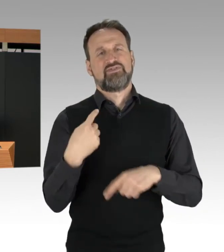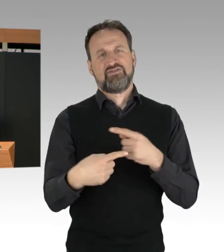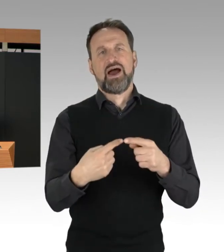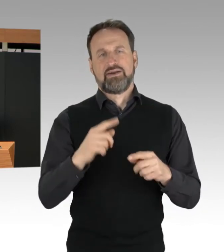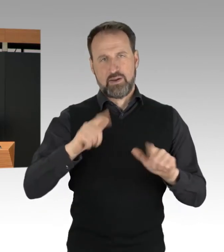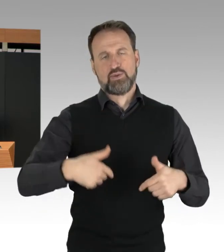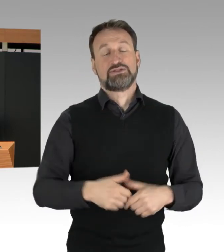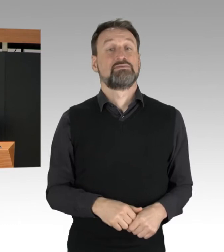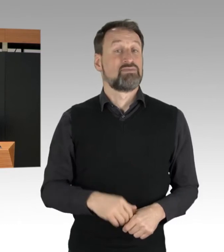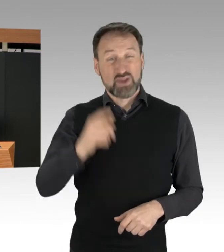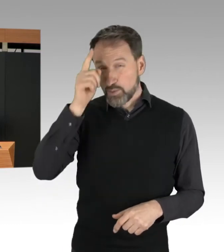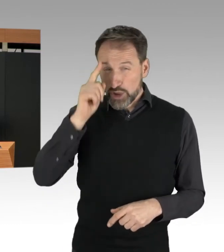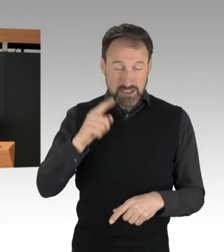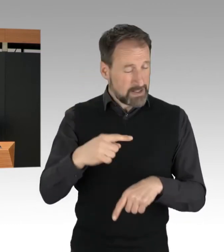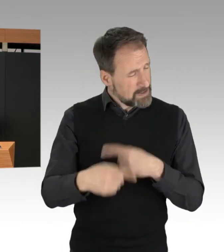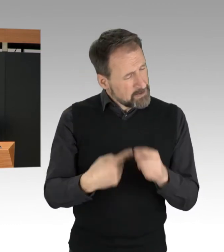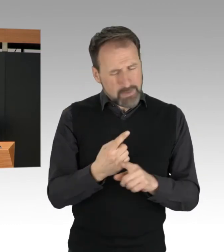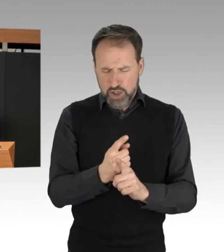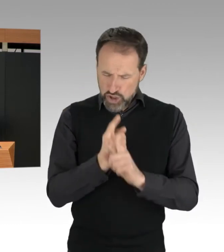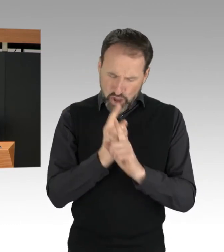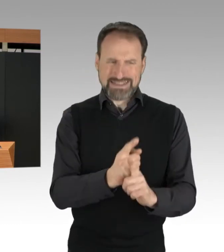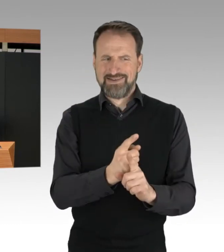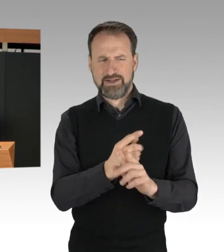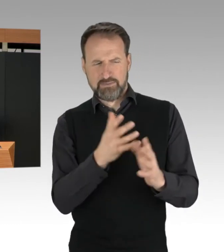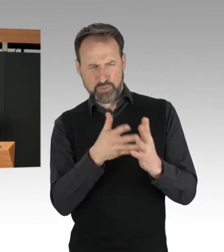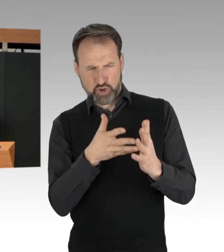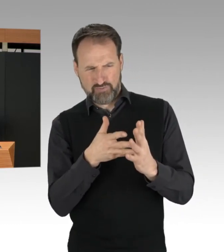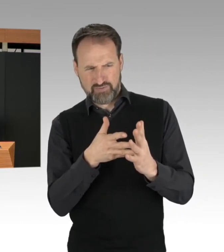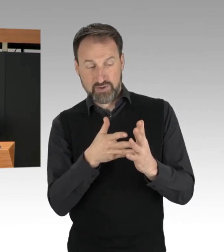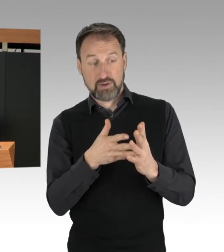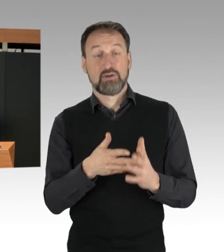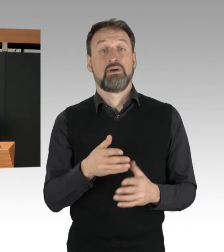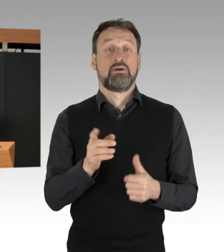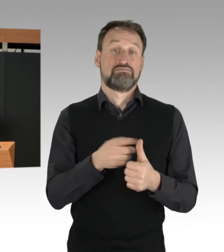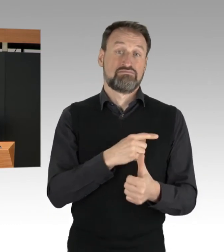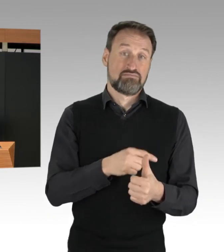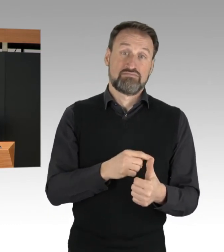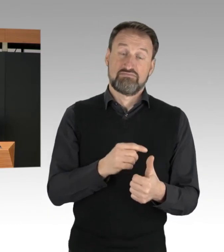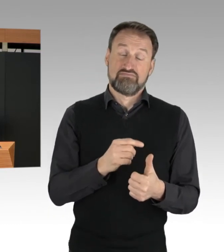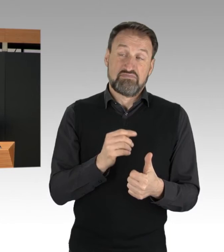ob zur Gefahrenabwehr Freiheitsentziehungen möglich sind.